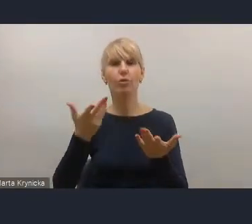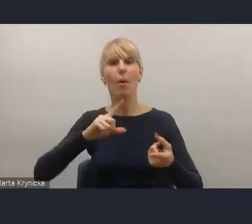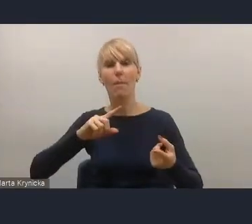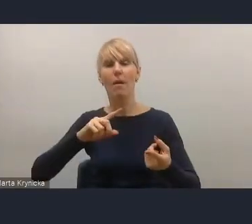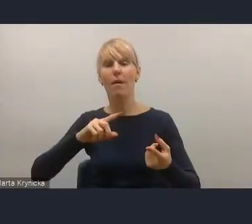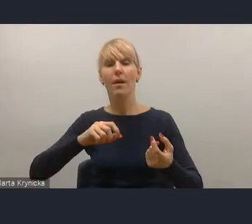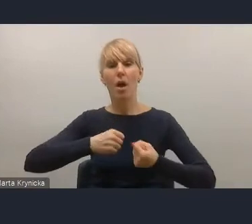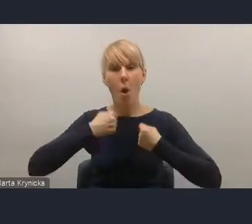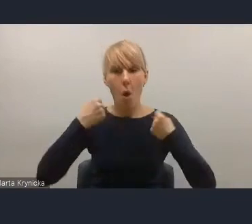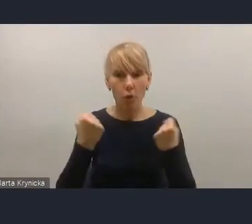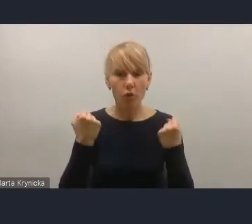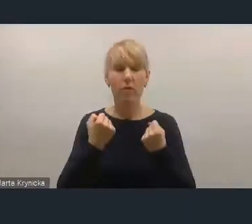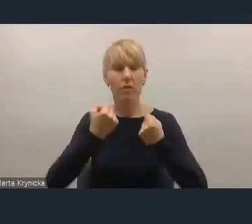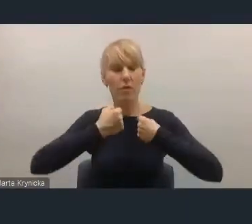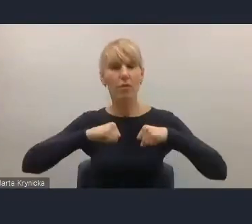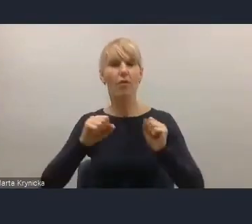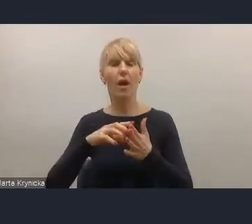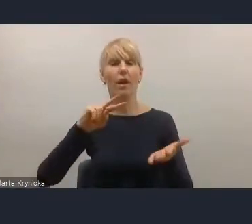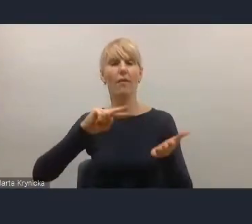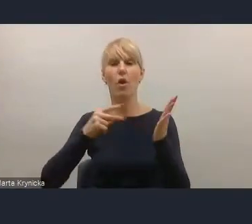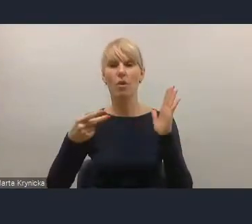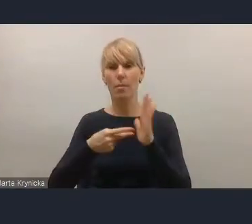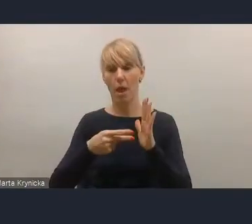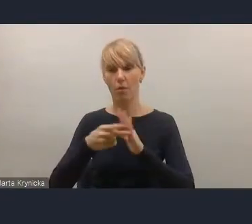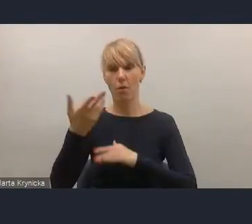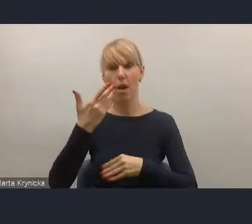w ustawie o planowaniu i zagospodarowaniu przestrzennym.